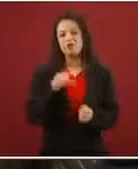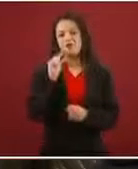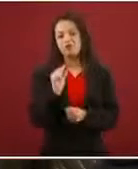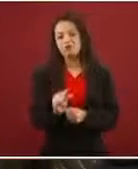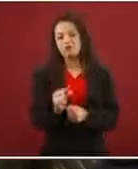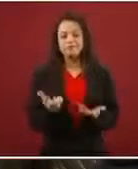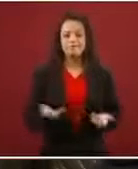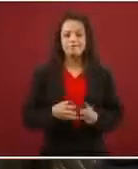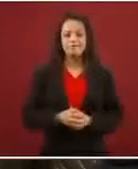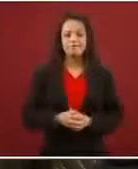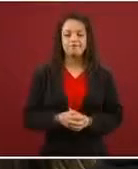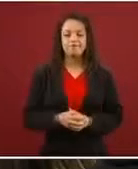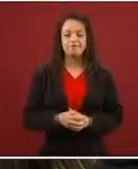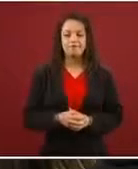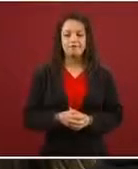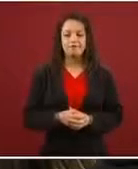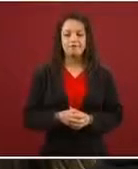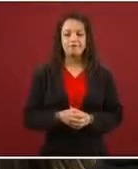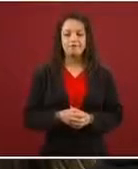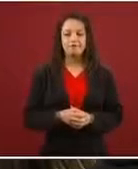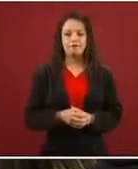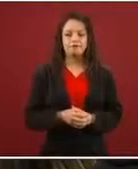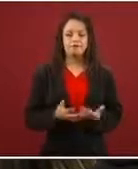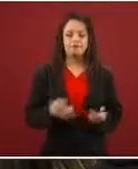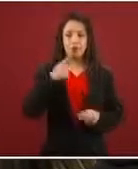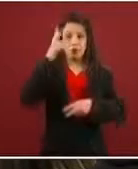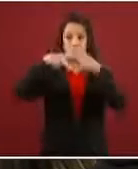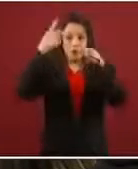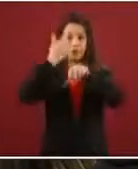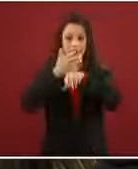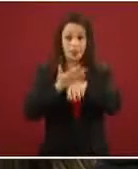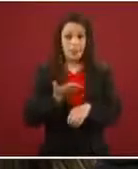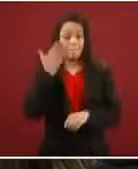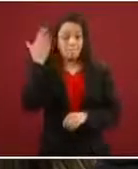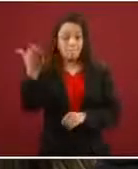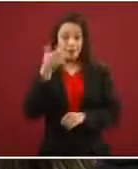Entonces le dicen: ‘Tú te vas a Estados Unidos, pides el asilo, estás 20 días en